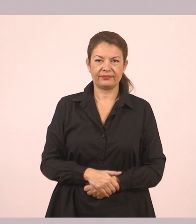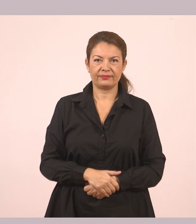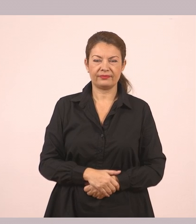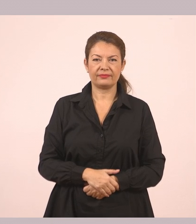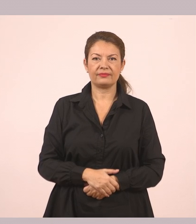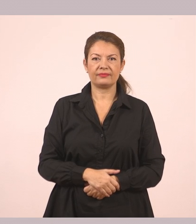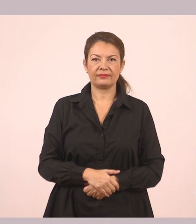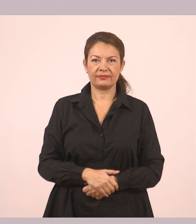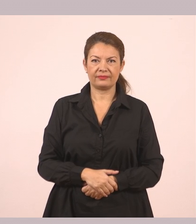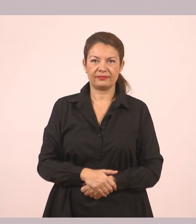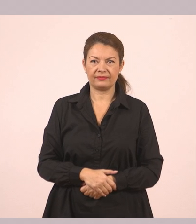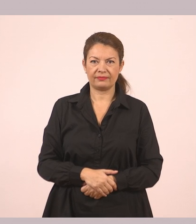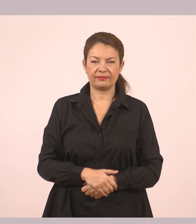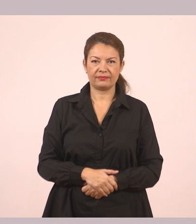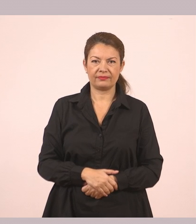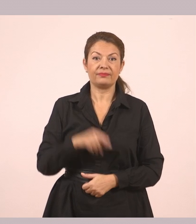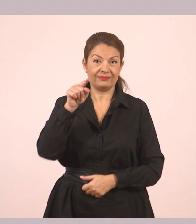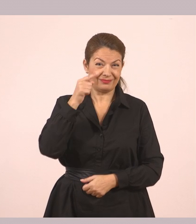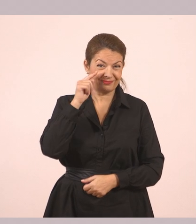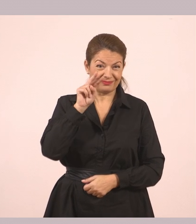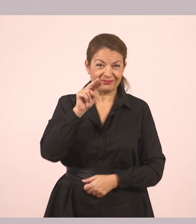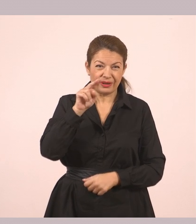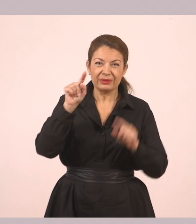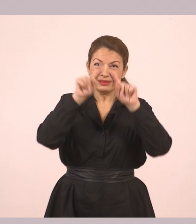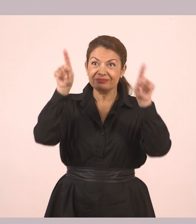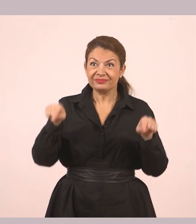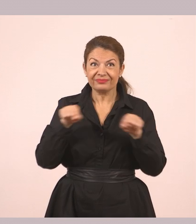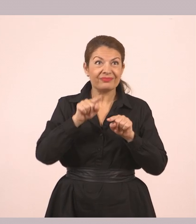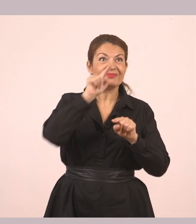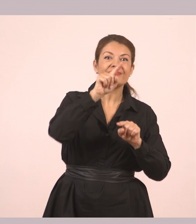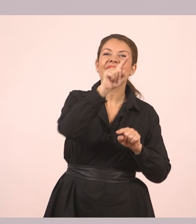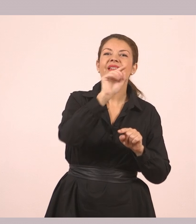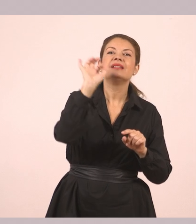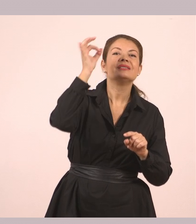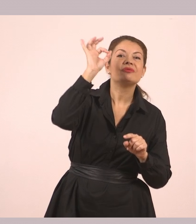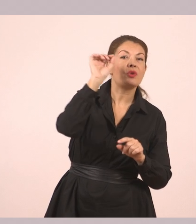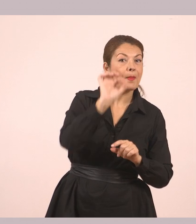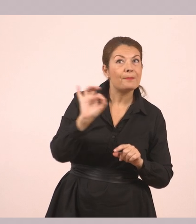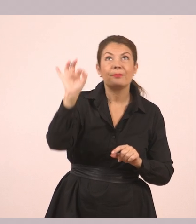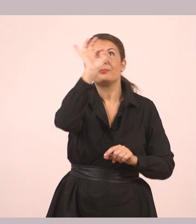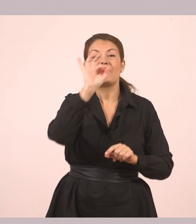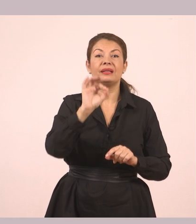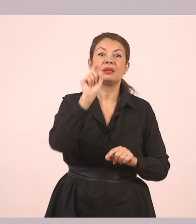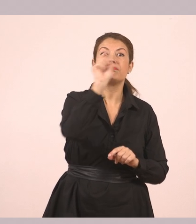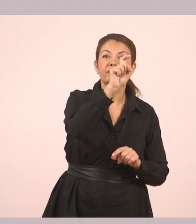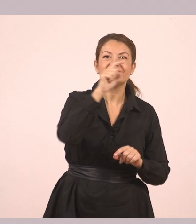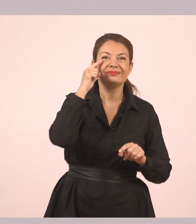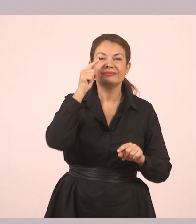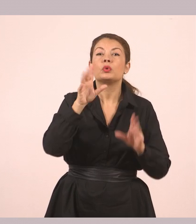Εδώ ακριβώς, παιδιά, που είναι η μελισσούλα που μας λέει τα γραμματικά φαινόμενα. Δείτε, λέει, το παράδειγμα.